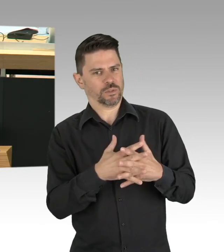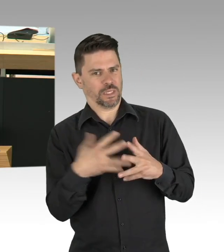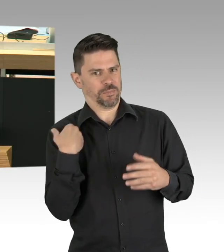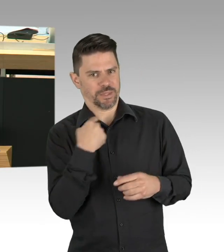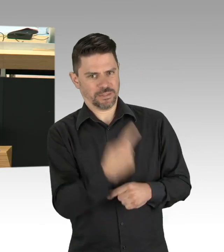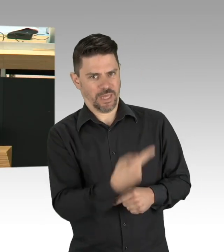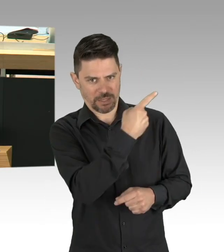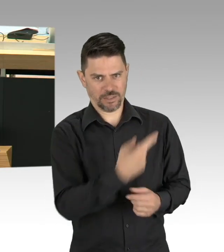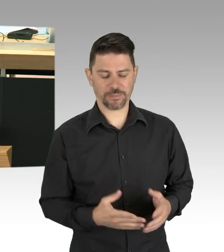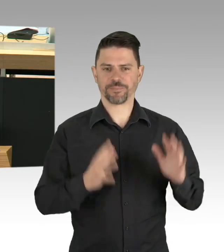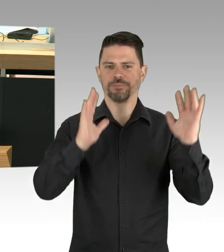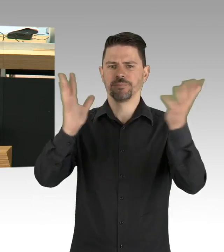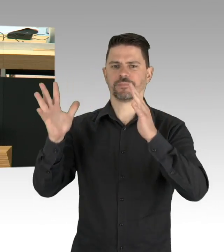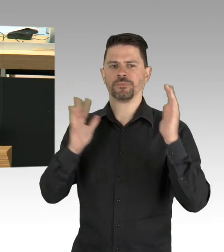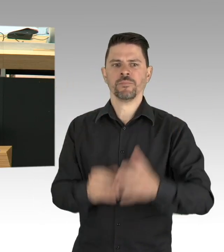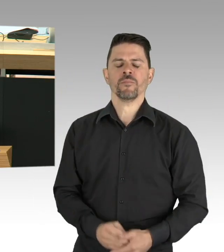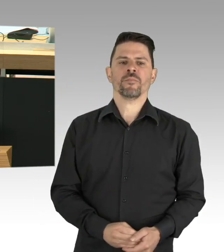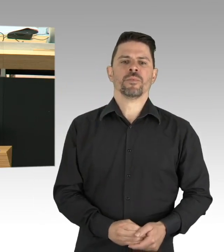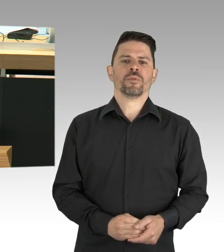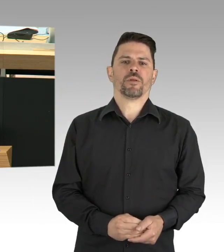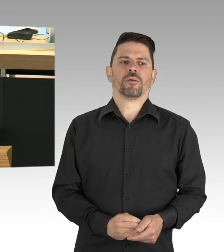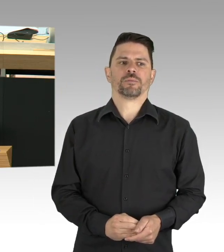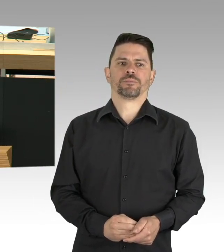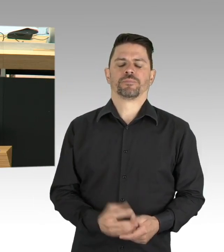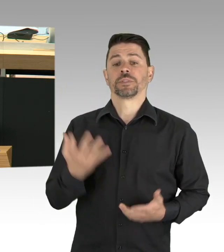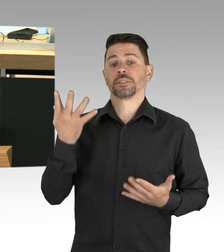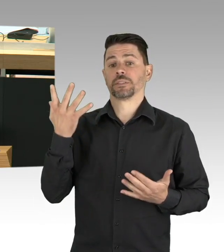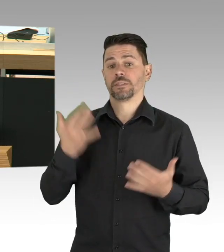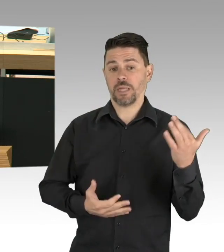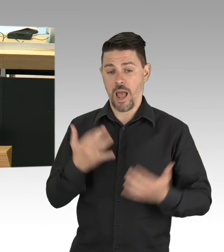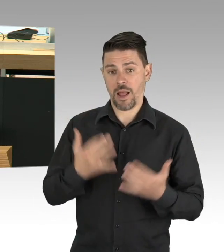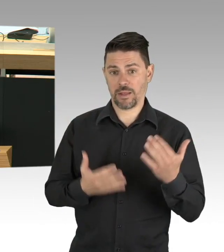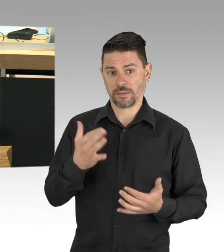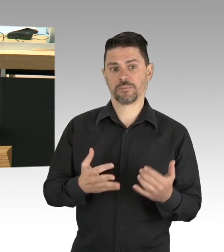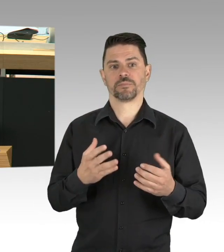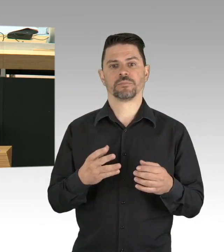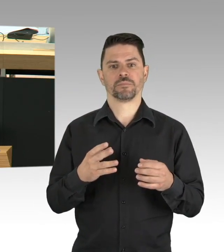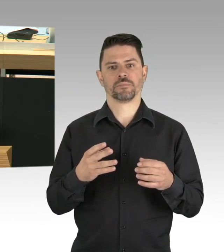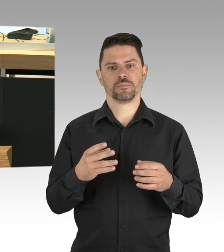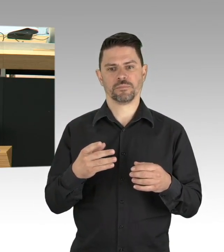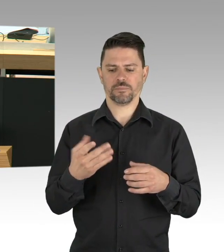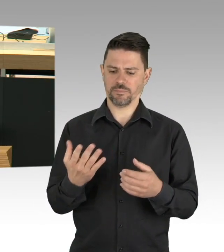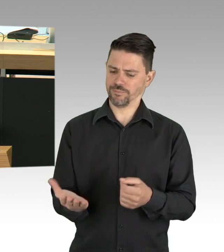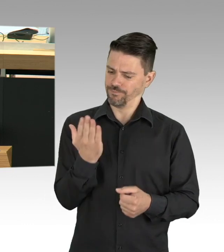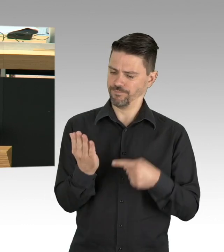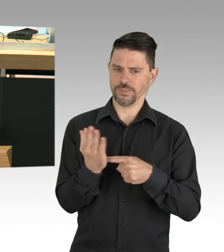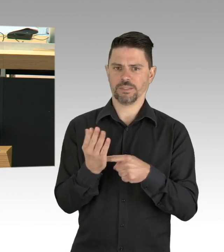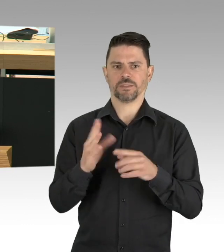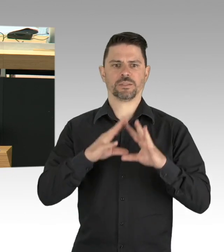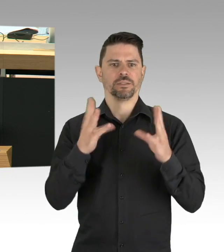147 mit Corona Infizierte BerlinerInnen sind verstorben, die Stadt hat mithin 880 aktive Erkrankte